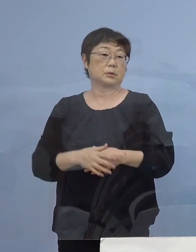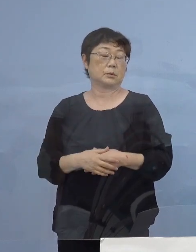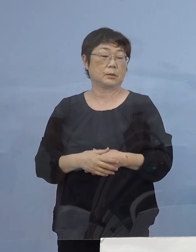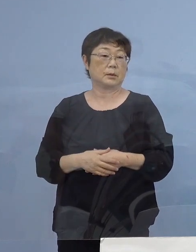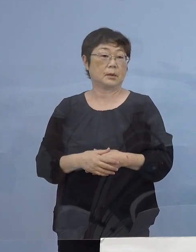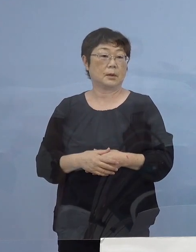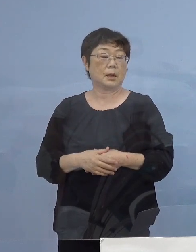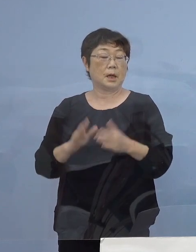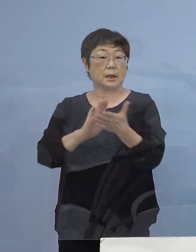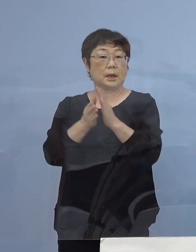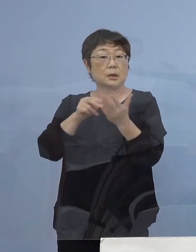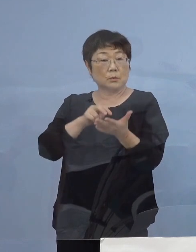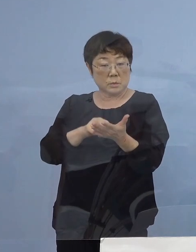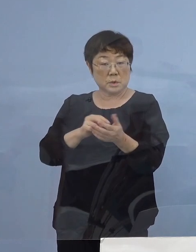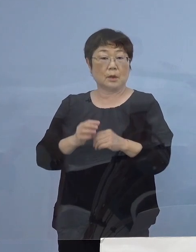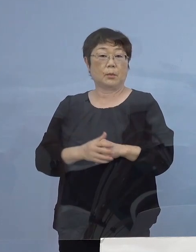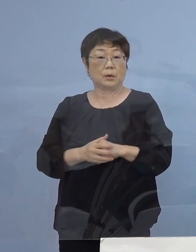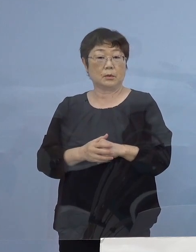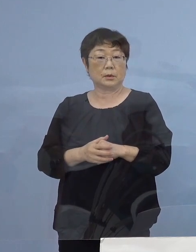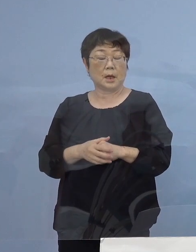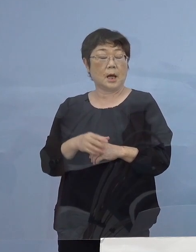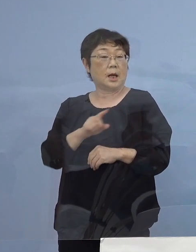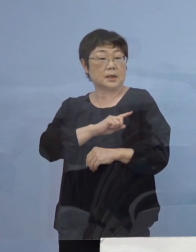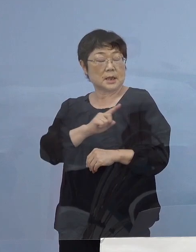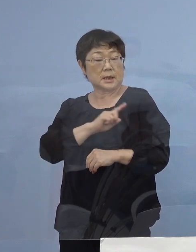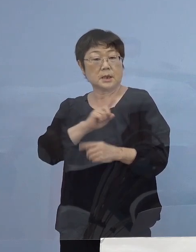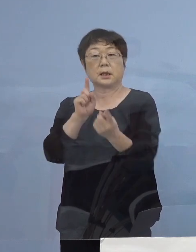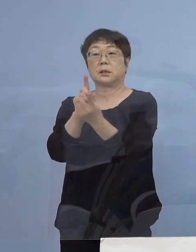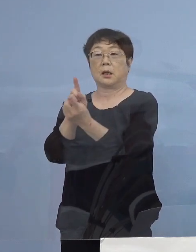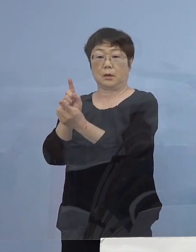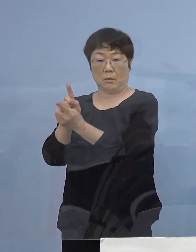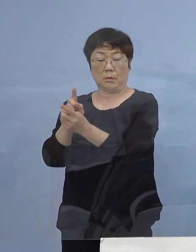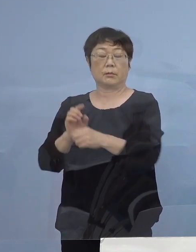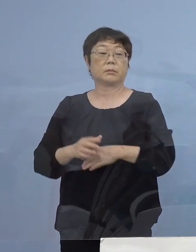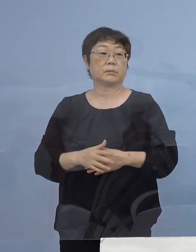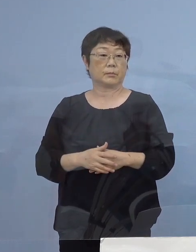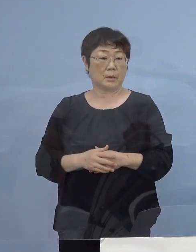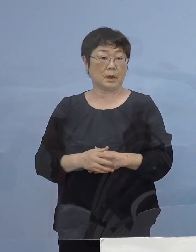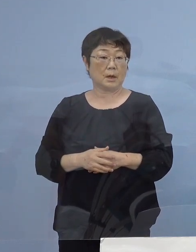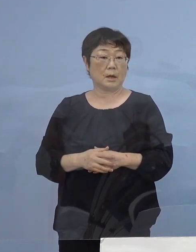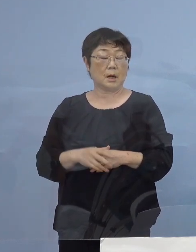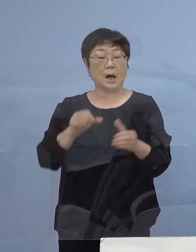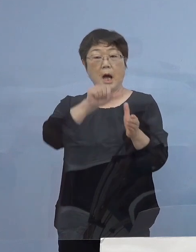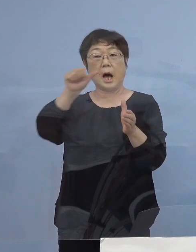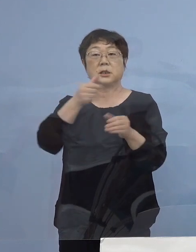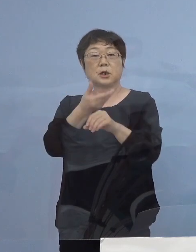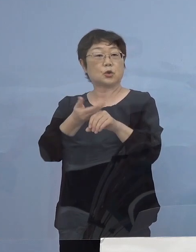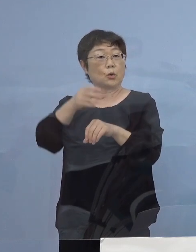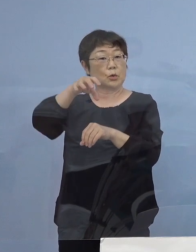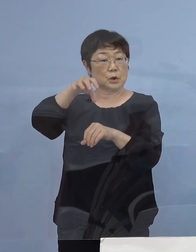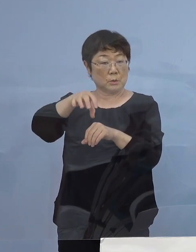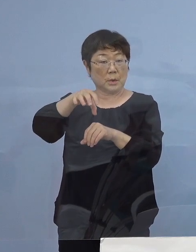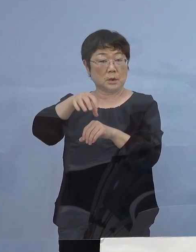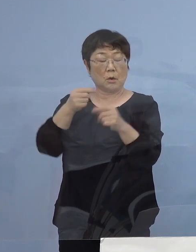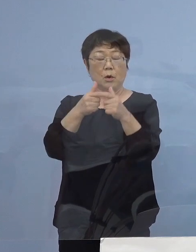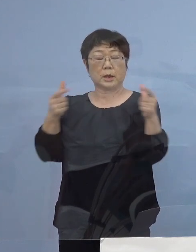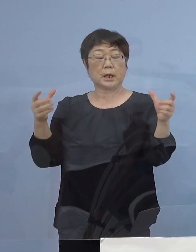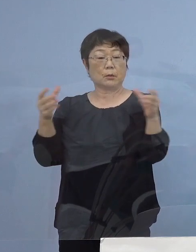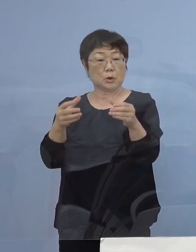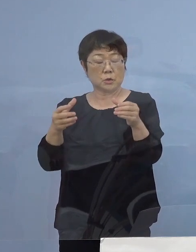県としても先取り先取りの対応ということで 「アスティとくしま」に おける大規模集団接種